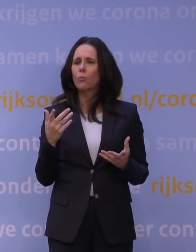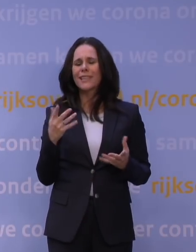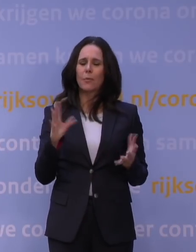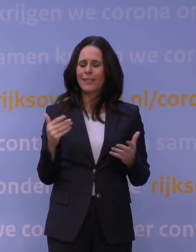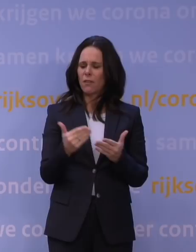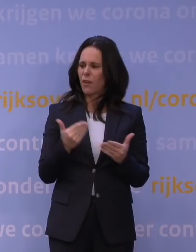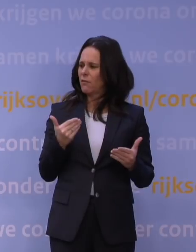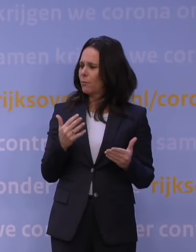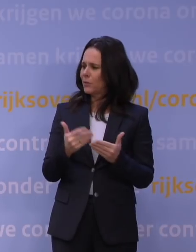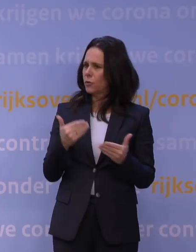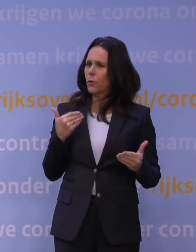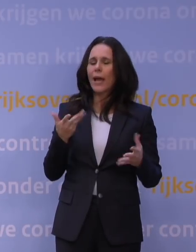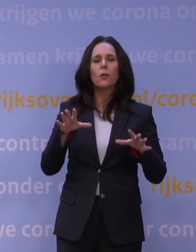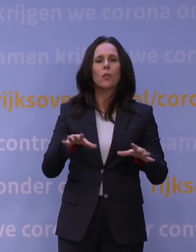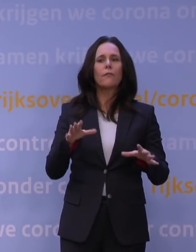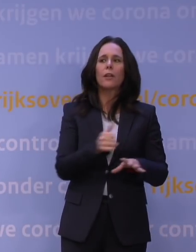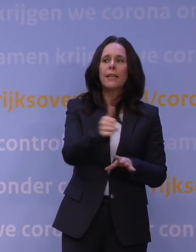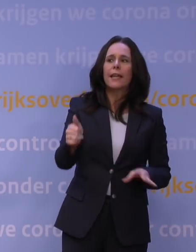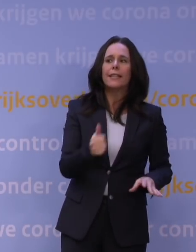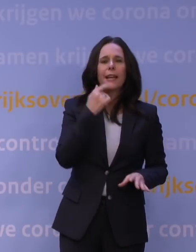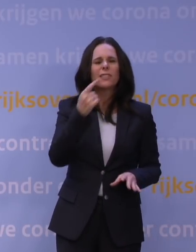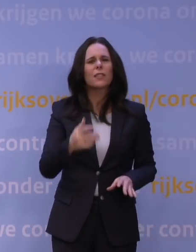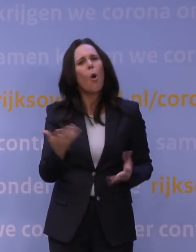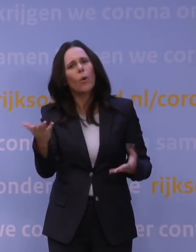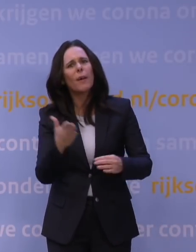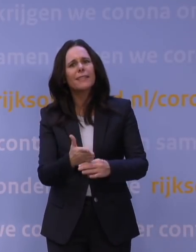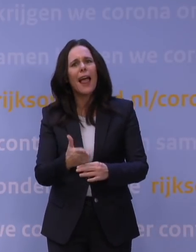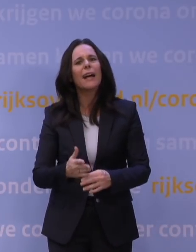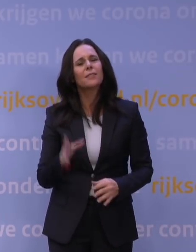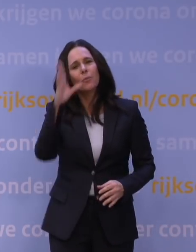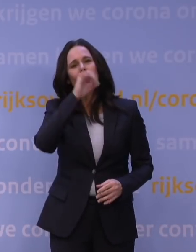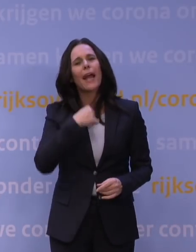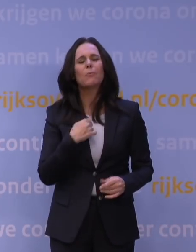En als u afwacht, dan zeggen we massaal: Waarom bent u nou toch te laat? Maar toch is er een trendbreuk zichtbaar,